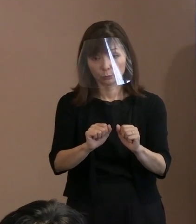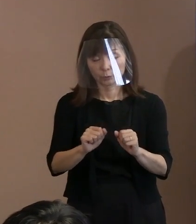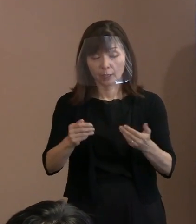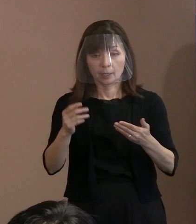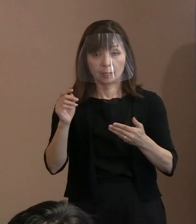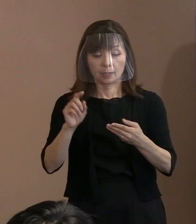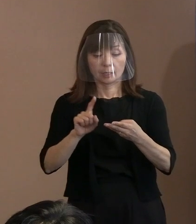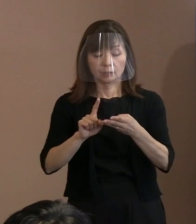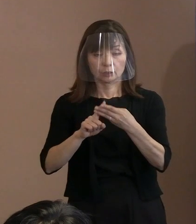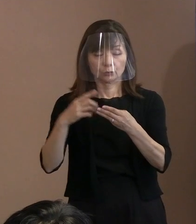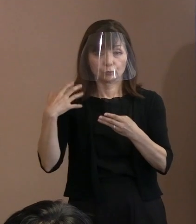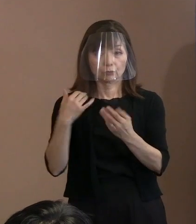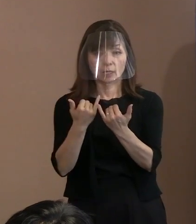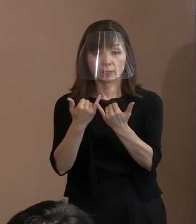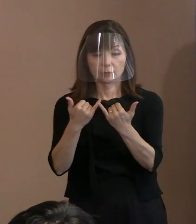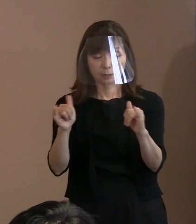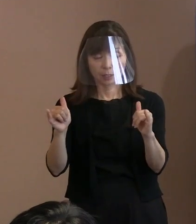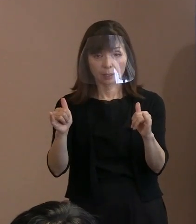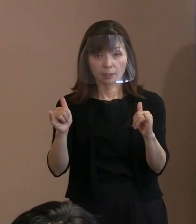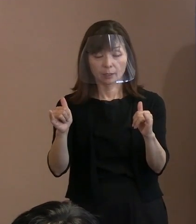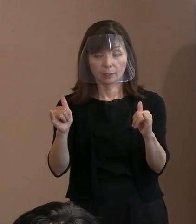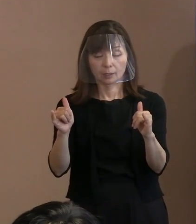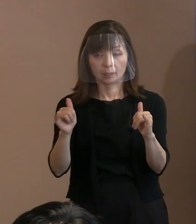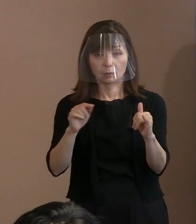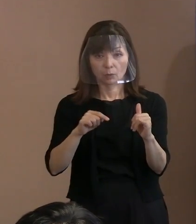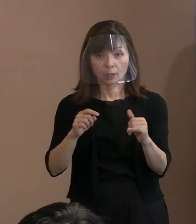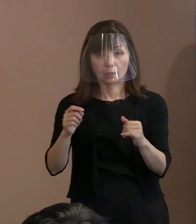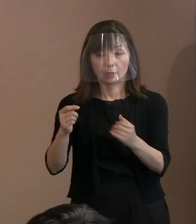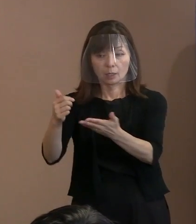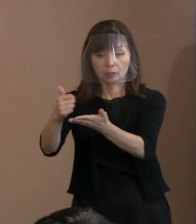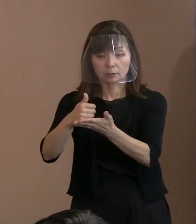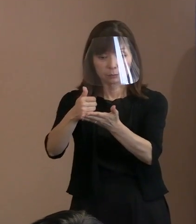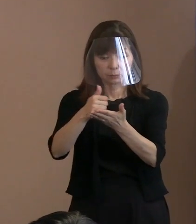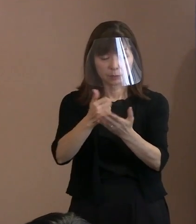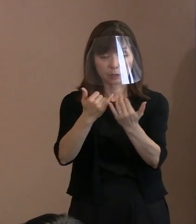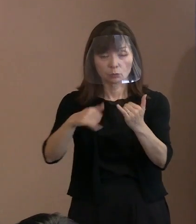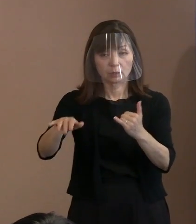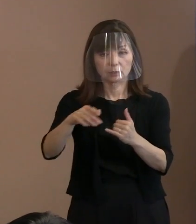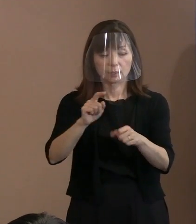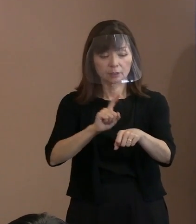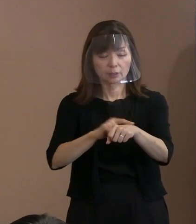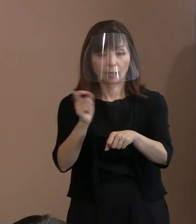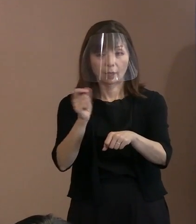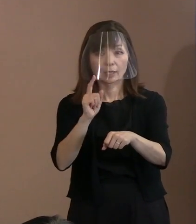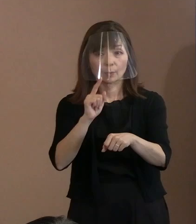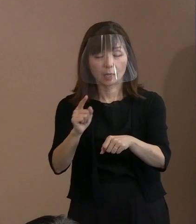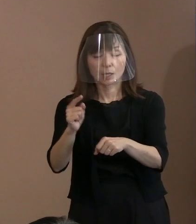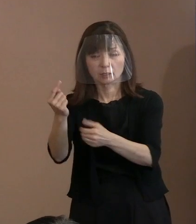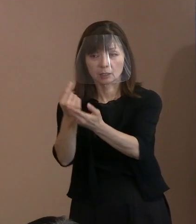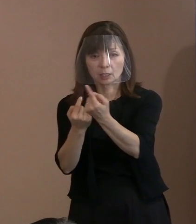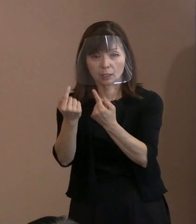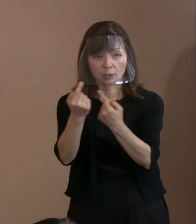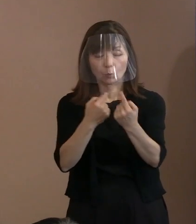そういうことはする必要はないでしょうか｡ (市長)そうですね､ 確かに検査に時間を要しますから､